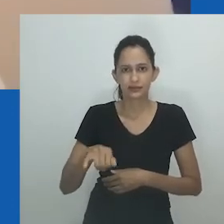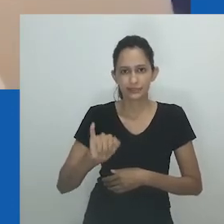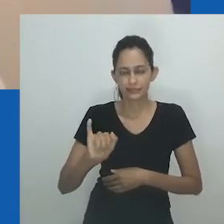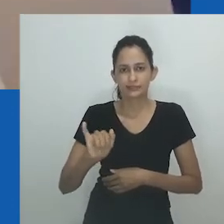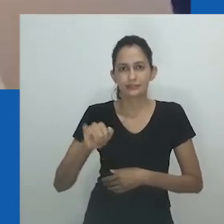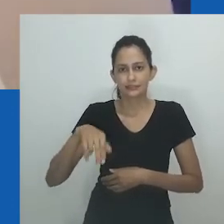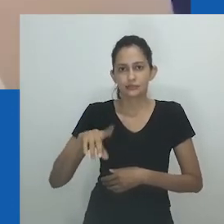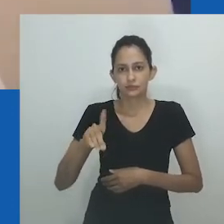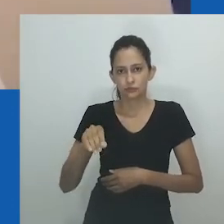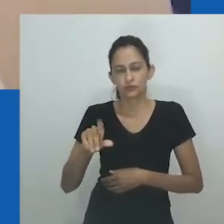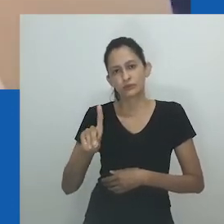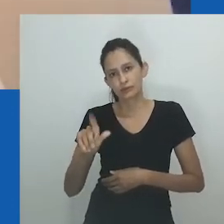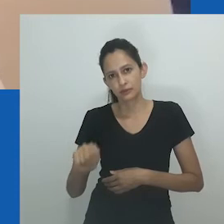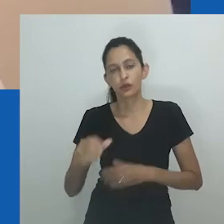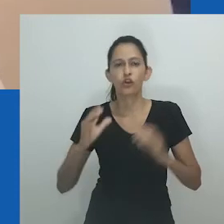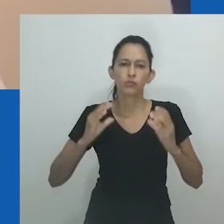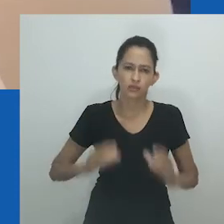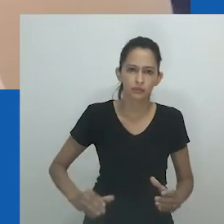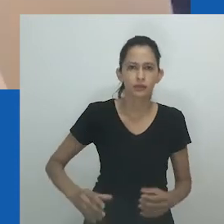mas espera-se que tenham relações sexuais com homens,